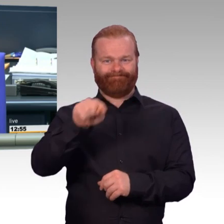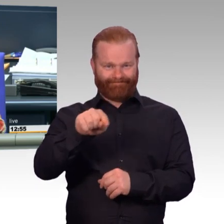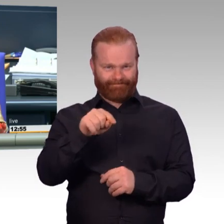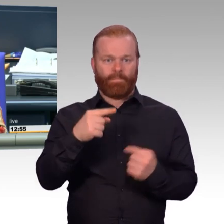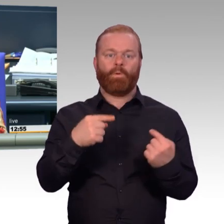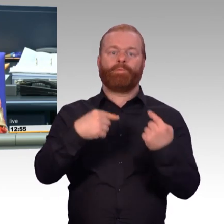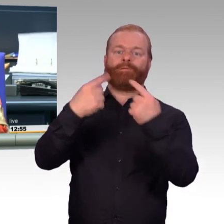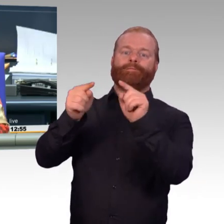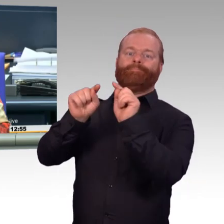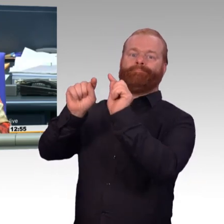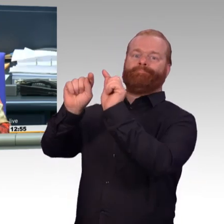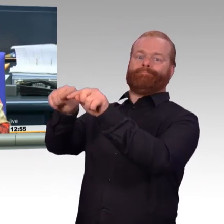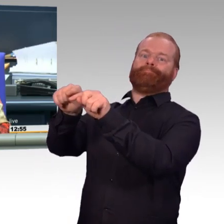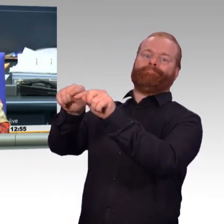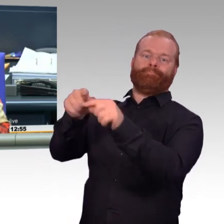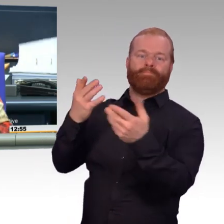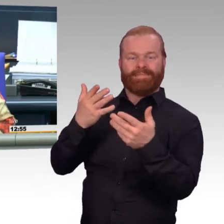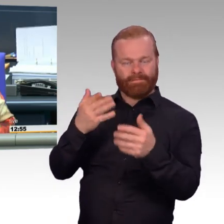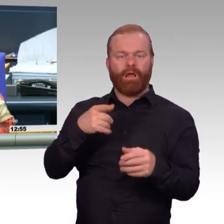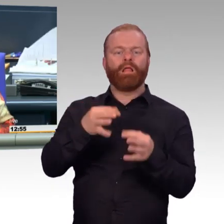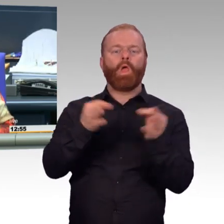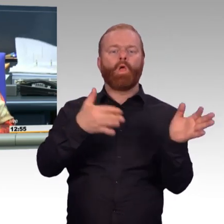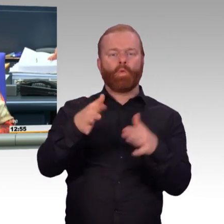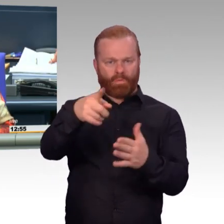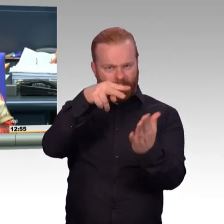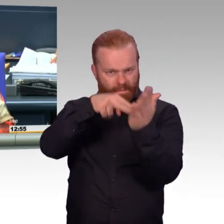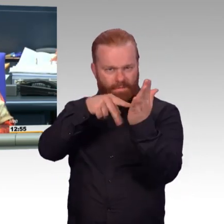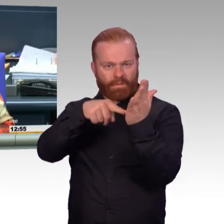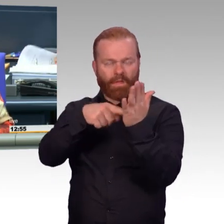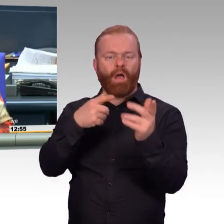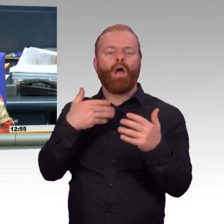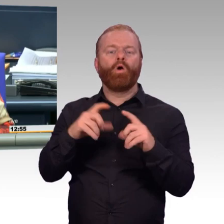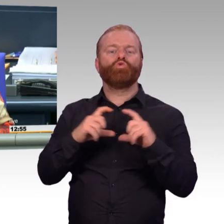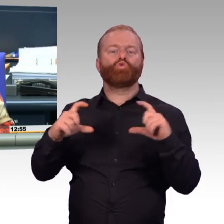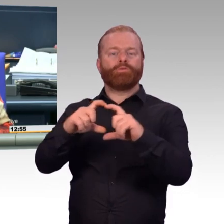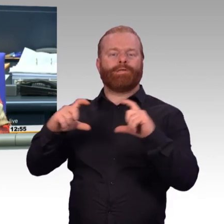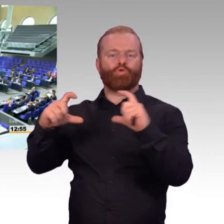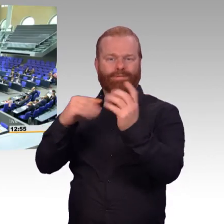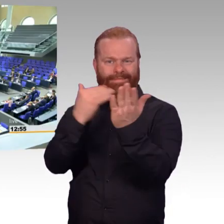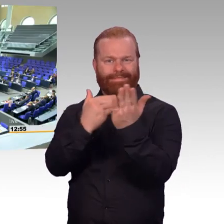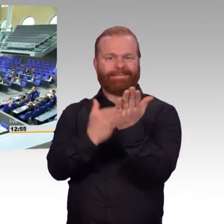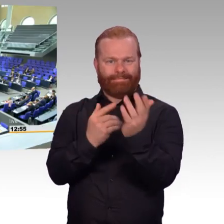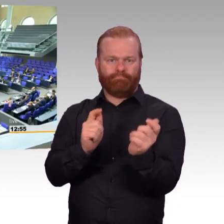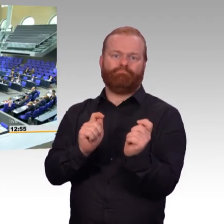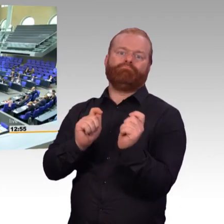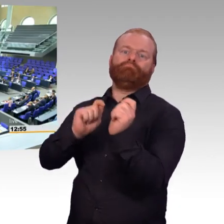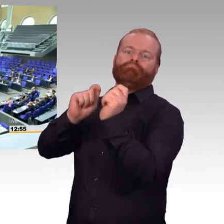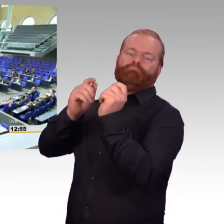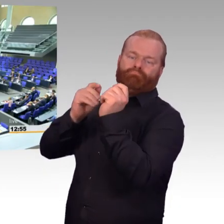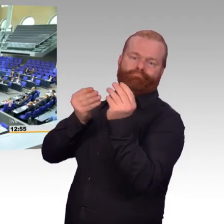Dann sind die Überweisungen so beschlossen. Und jetzt bitte ich die Kolleginnen und Kollegen, was Sie schon tun, das schleunigst zu tun,